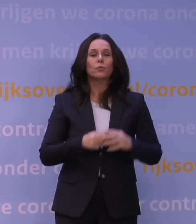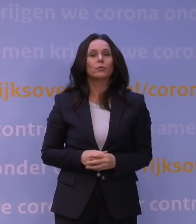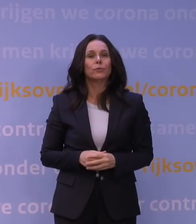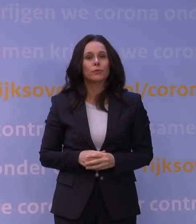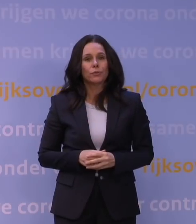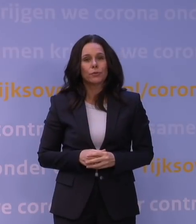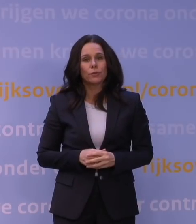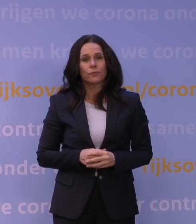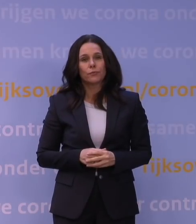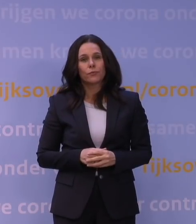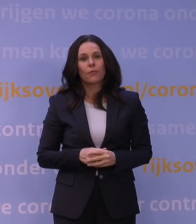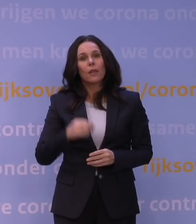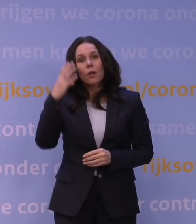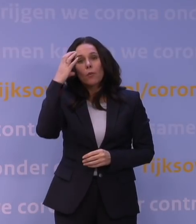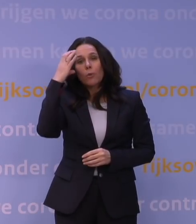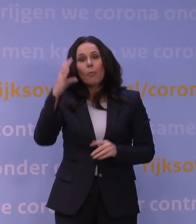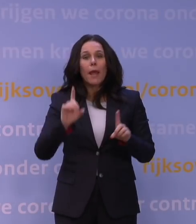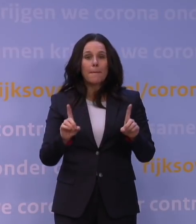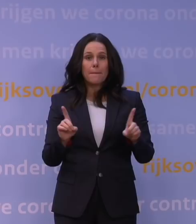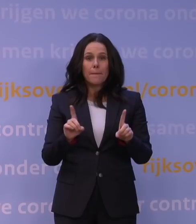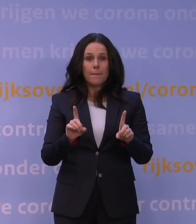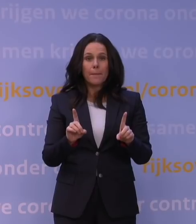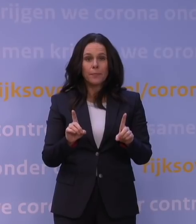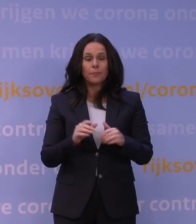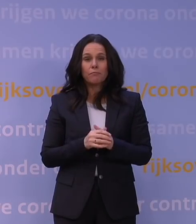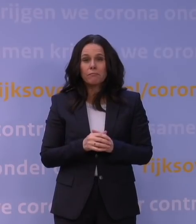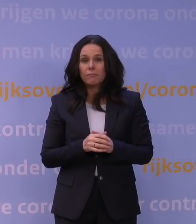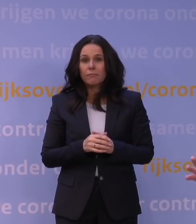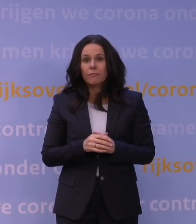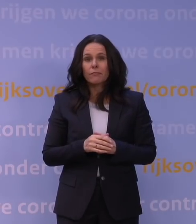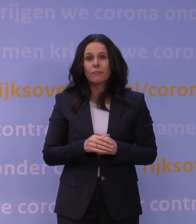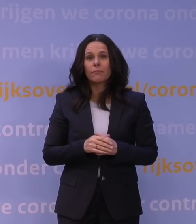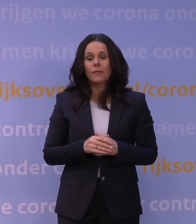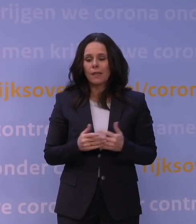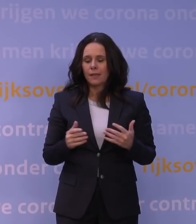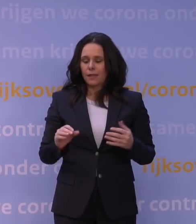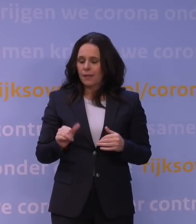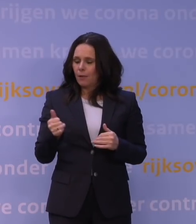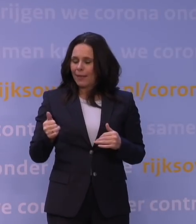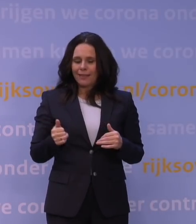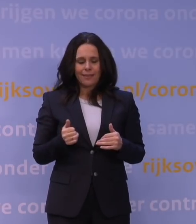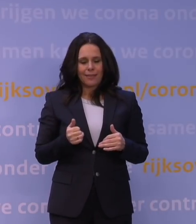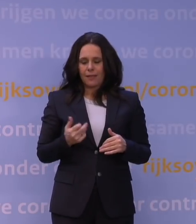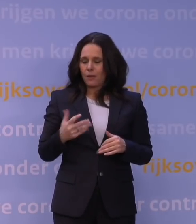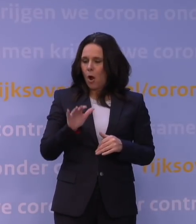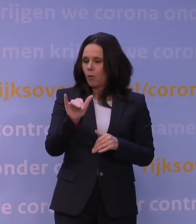Het probleem is dat die variant zich niet vanaf het begin af aan even verdeelt over de populatie, dus over de bevolking.